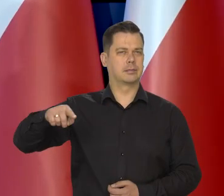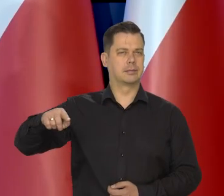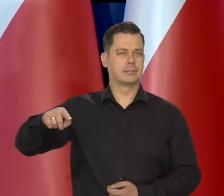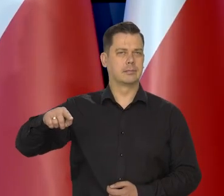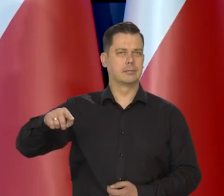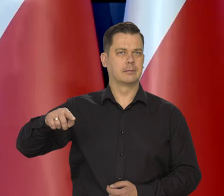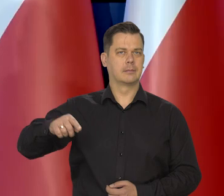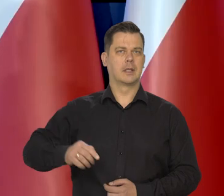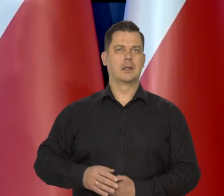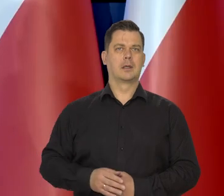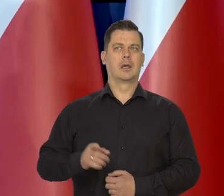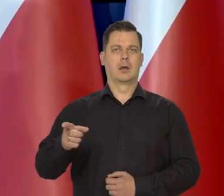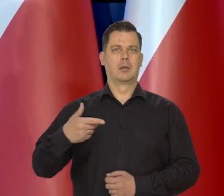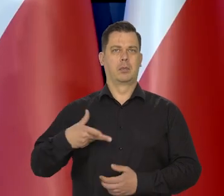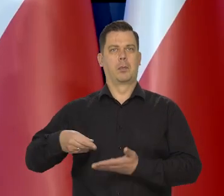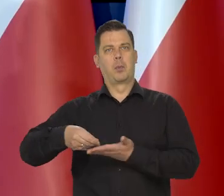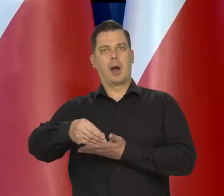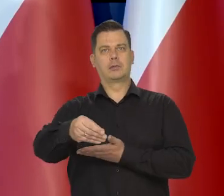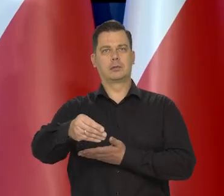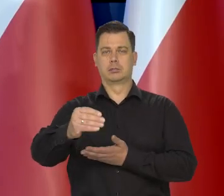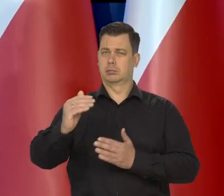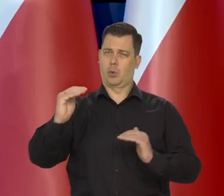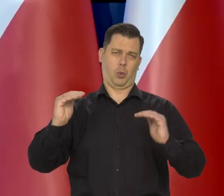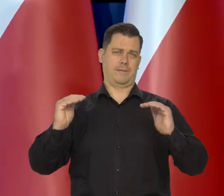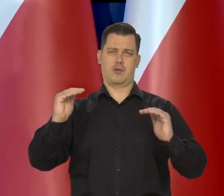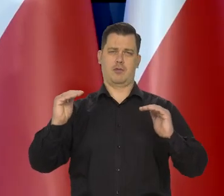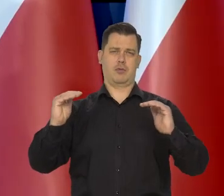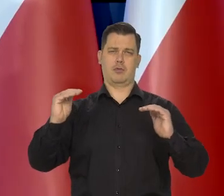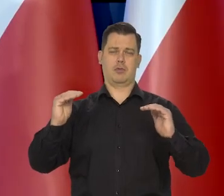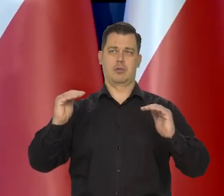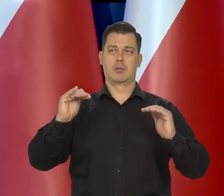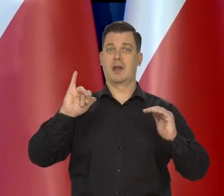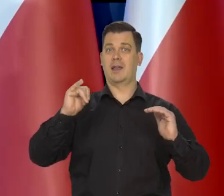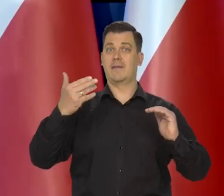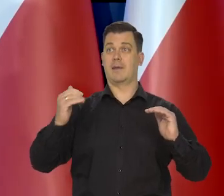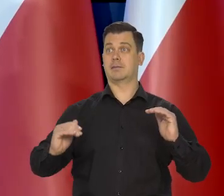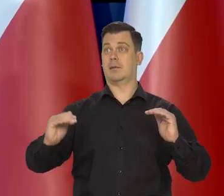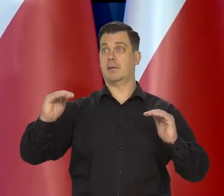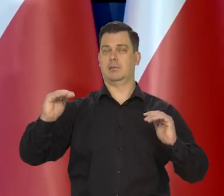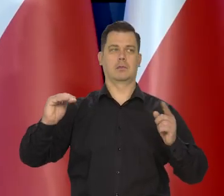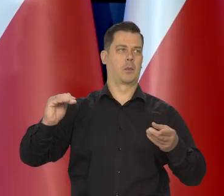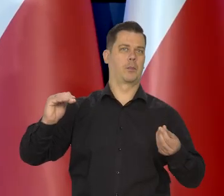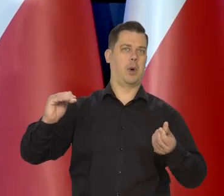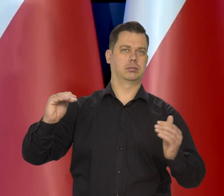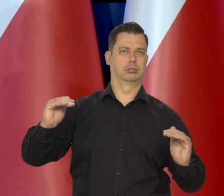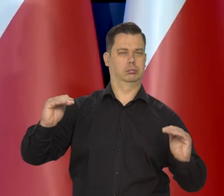Płace wiernie towarzyszyły... średnia płac oczywiście towarzyszyła wzrostowi inflacji